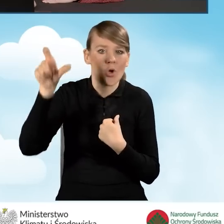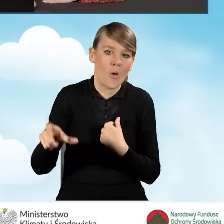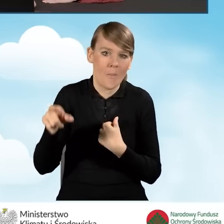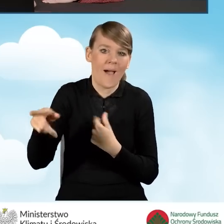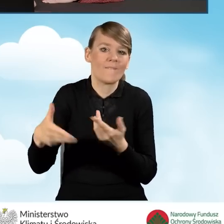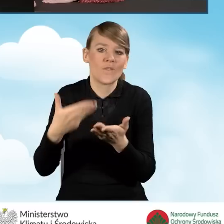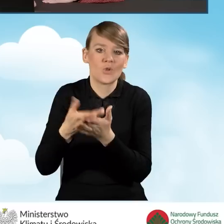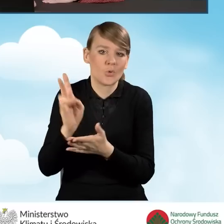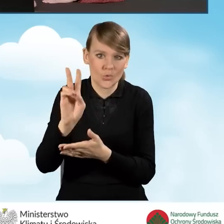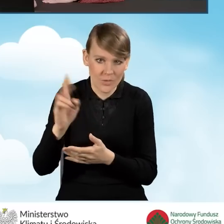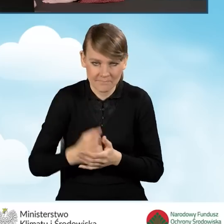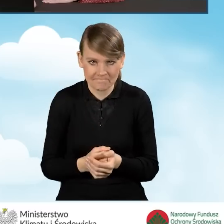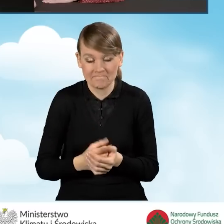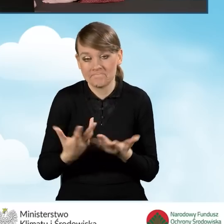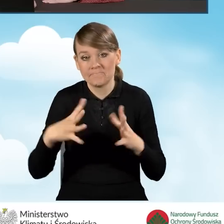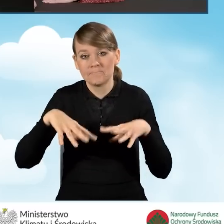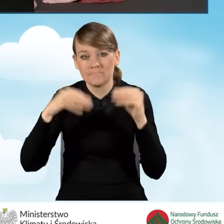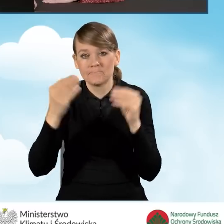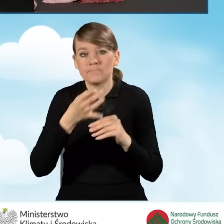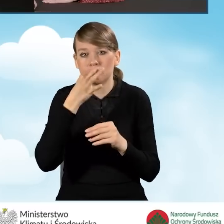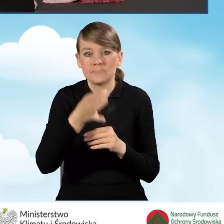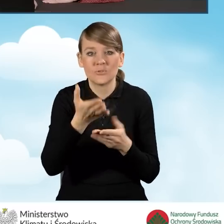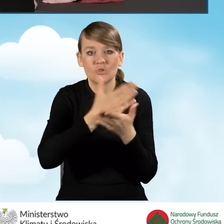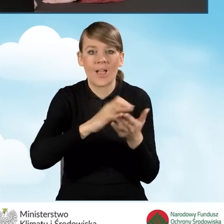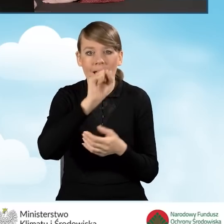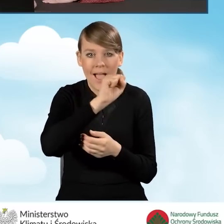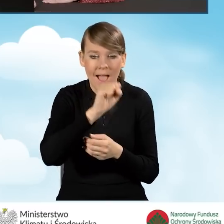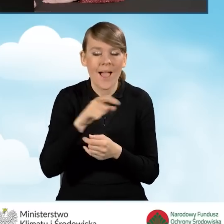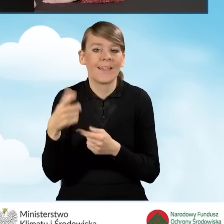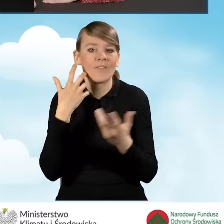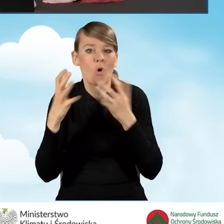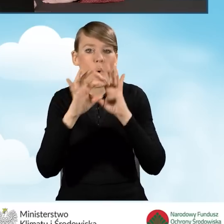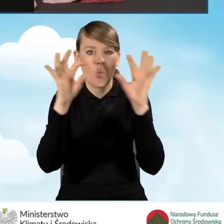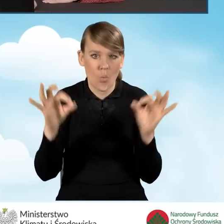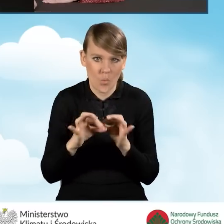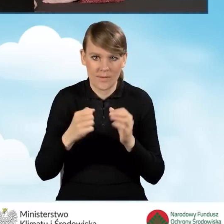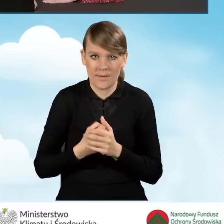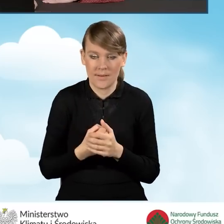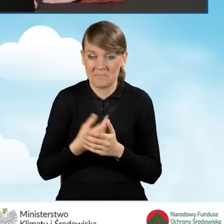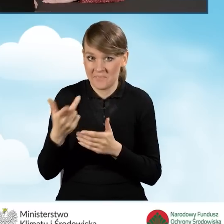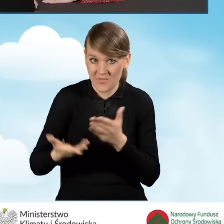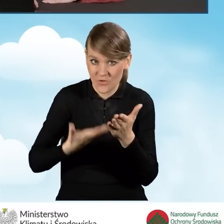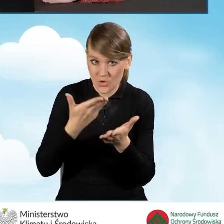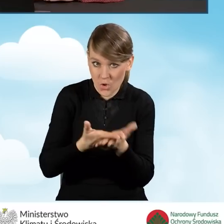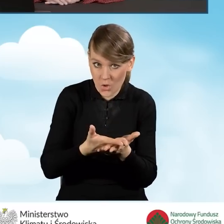Na samym początku musimy odpowiedzieć na pytanie w sekcji A, Informacje ogólne: czy wniosek o dofinansowanie będzie składany